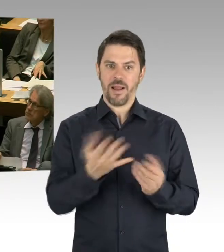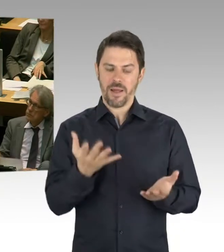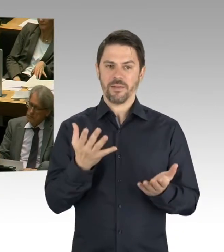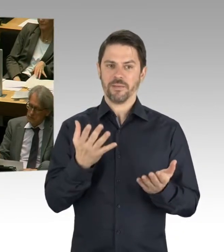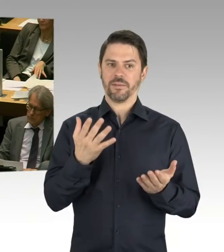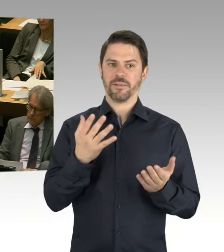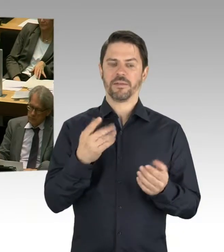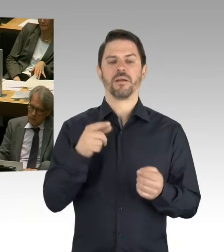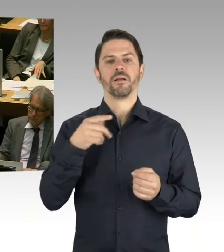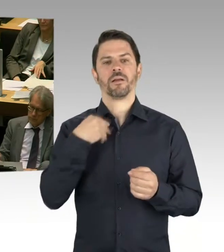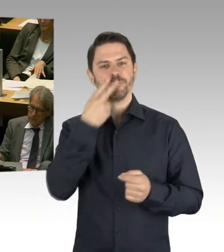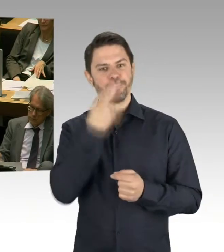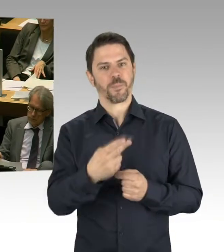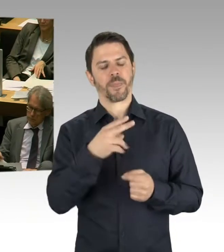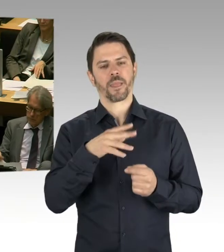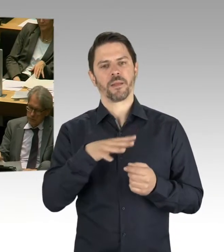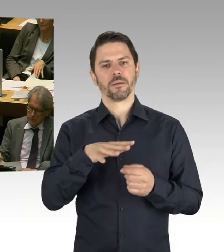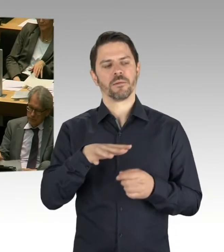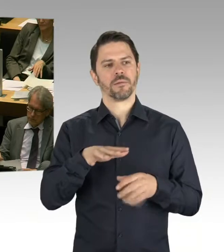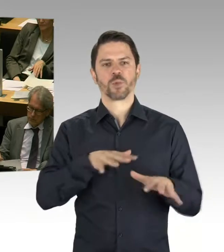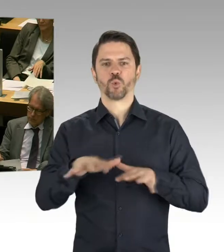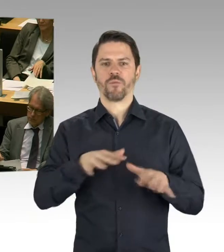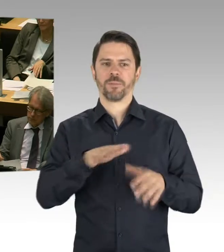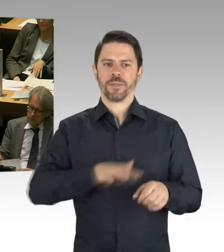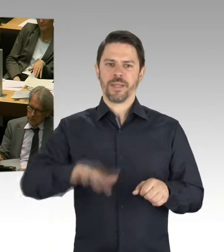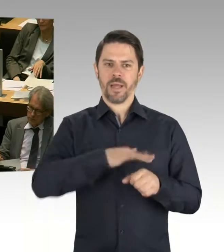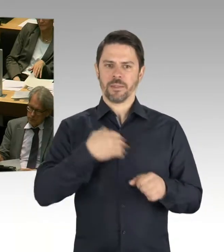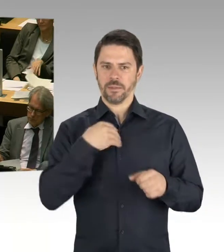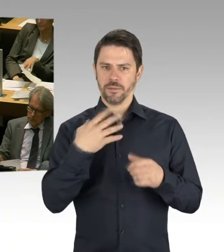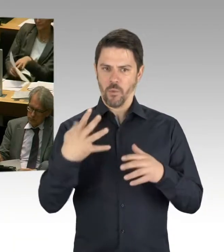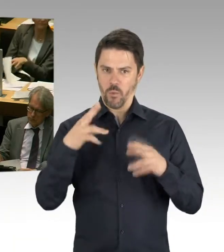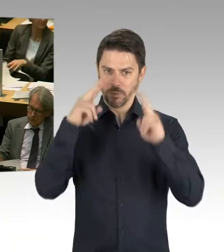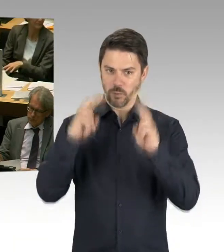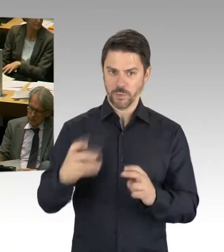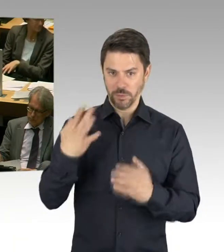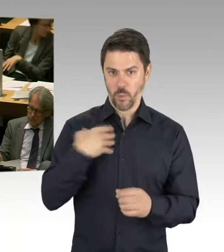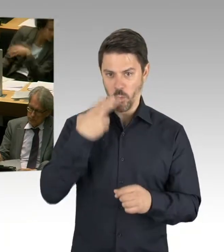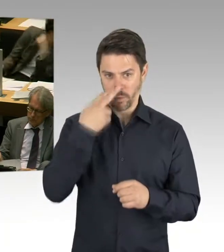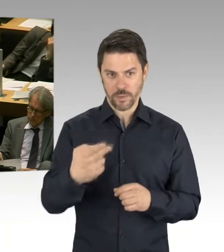zu dem Thema der Baukostensteigerung auch geäußert, dass dieses natürlich in den nächsten Jahren passieren kann